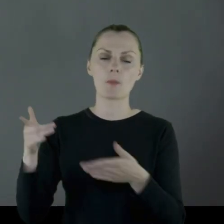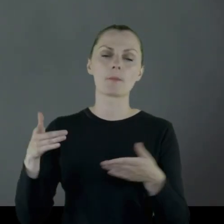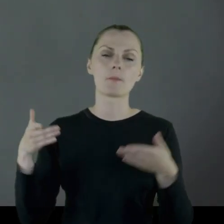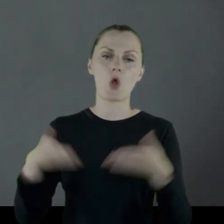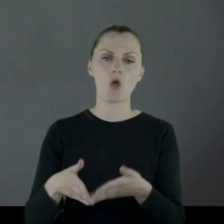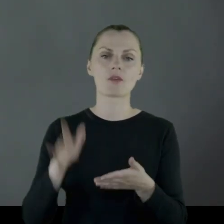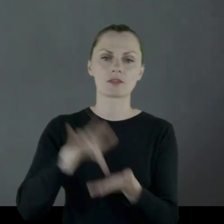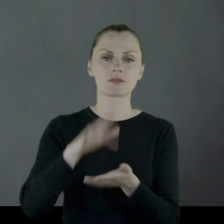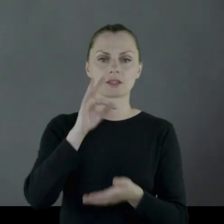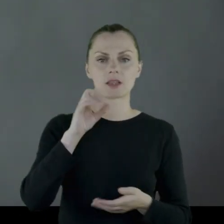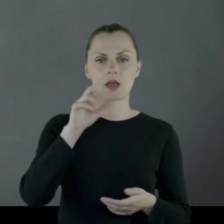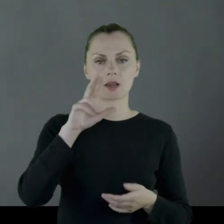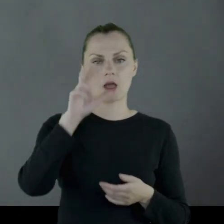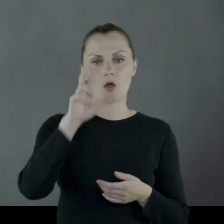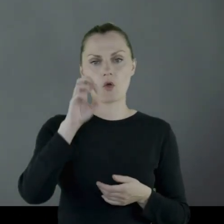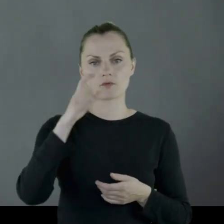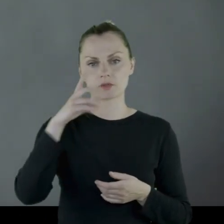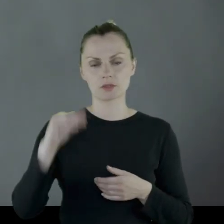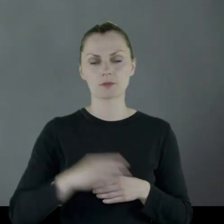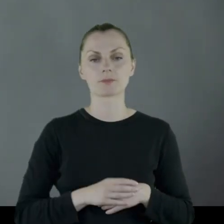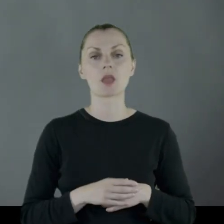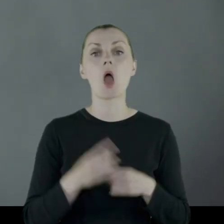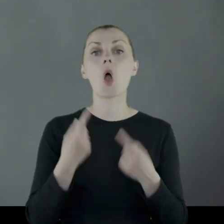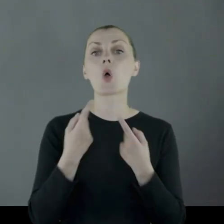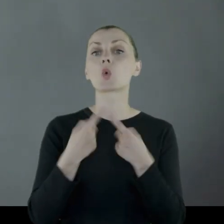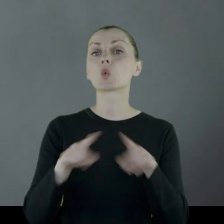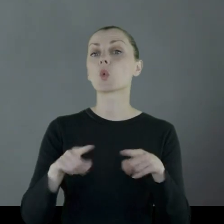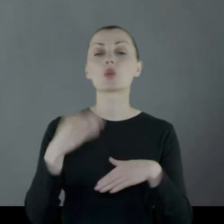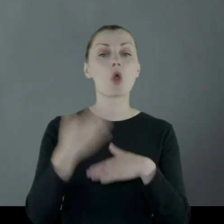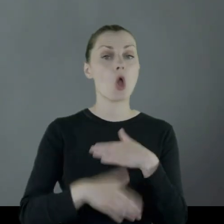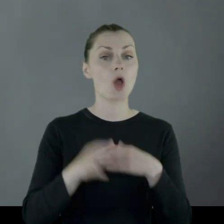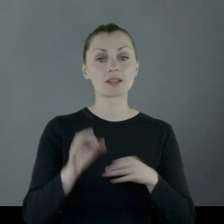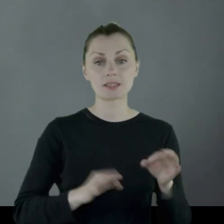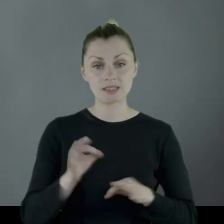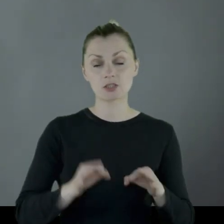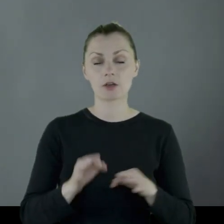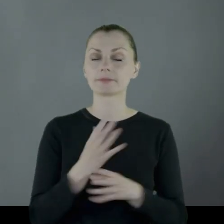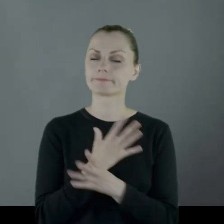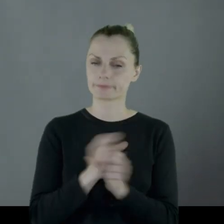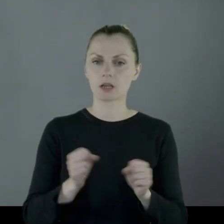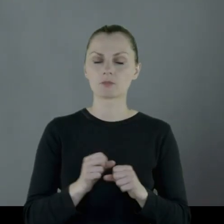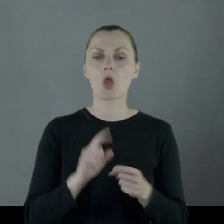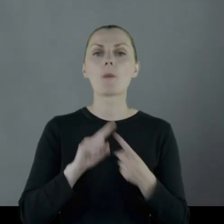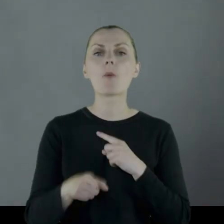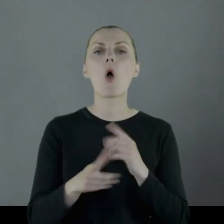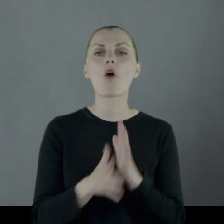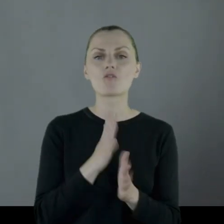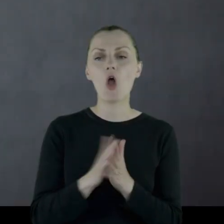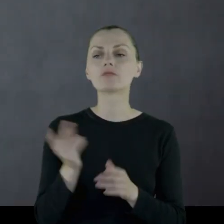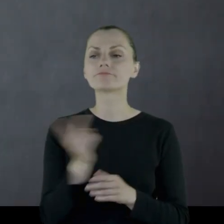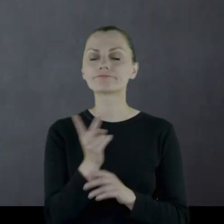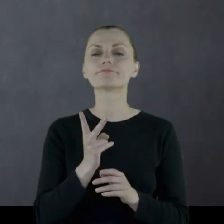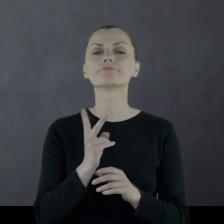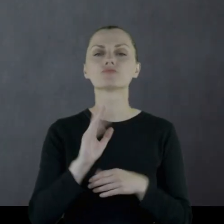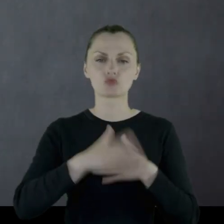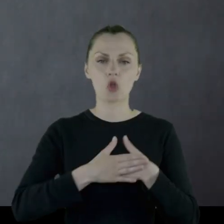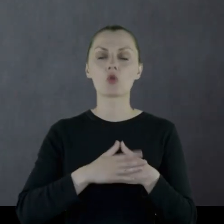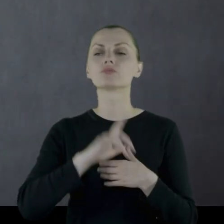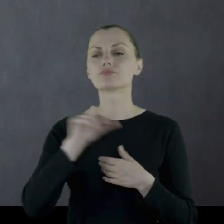Jest pochowany w Starachowicach. Krótki koniec historii Leona - bardzo tragiczny. Po wojnie przeszli na emeryturę.